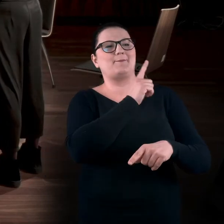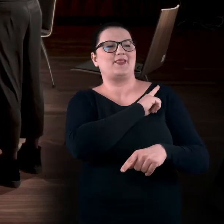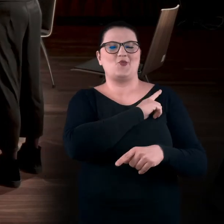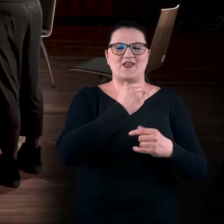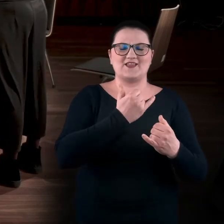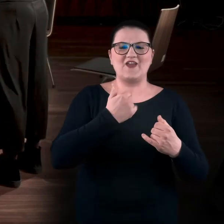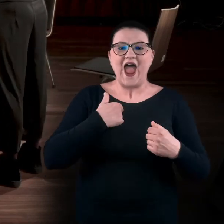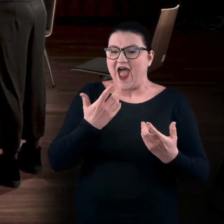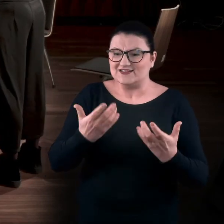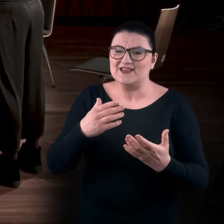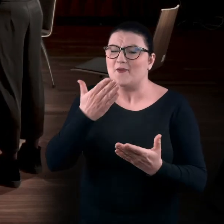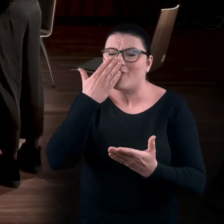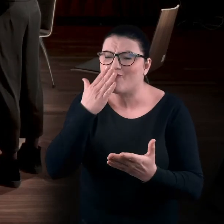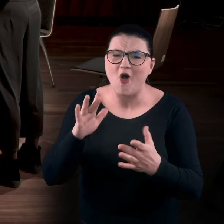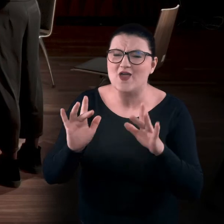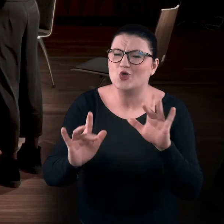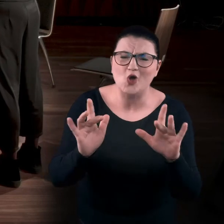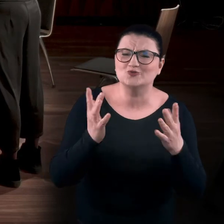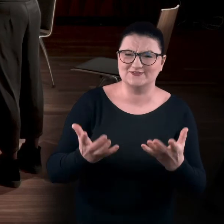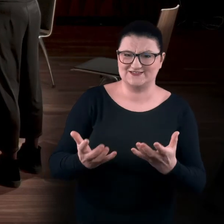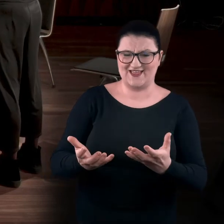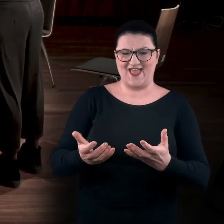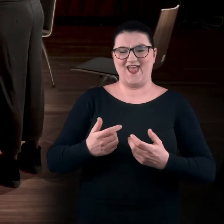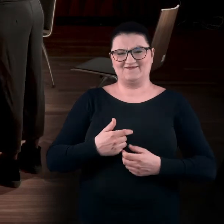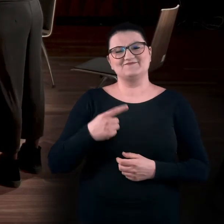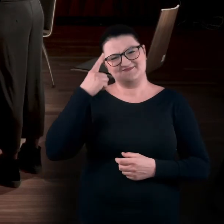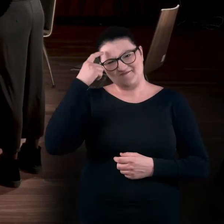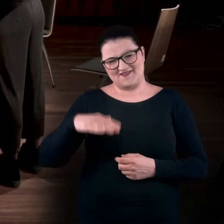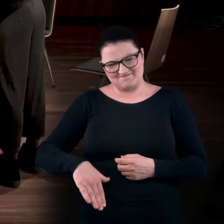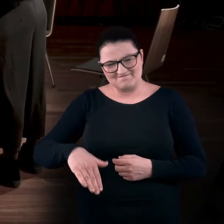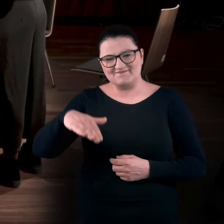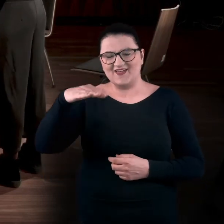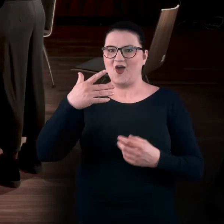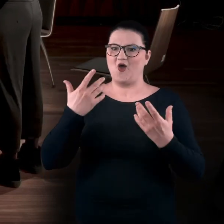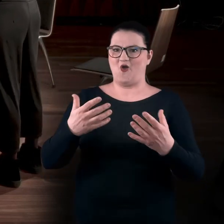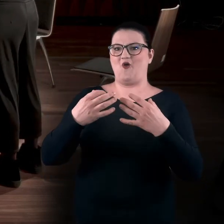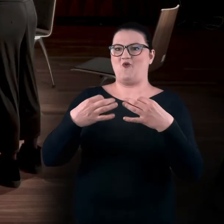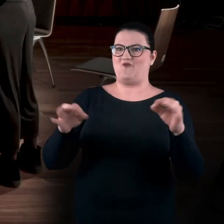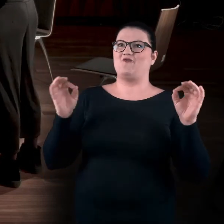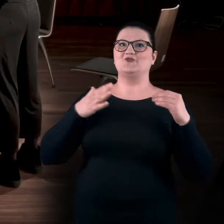A ja chcę nawet powąchać to dzieło! To doświadczenie było uwalniające, chociaż wiadomo,